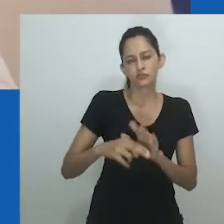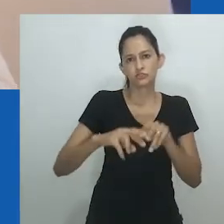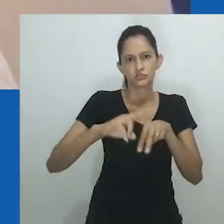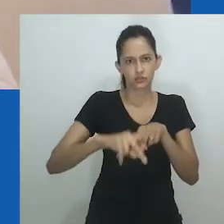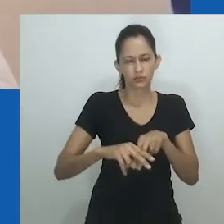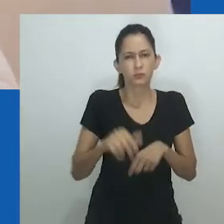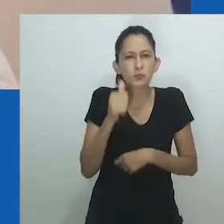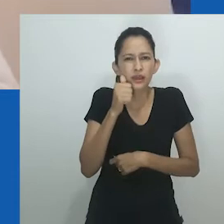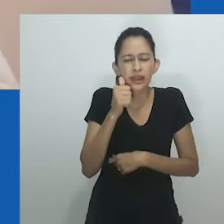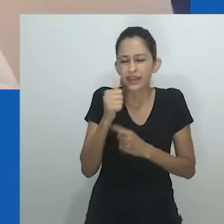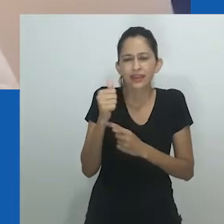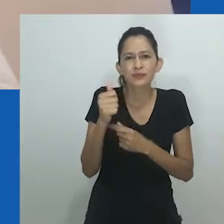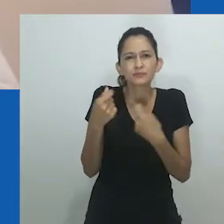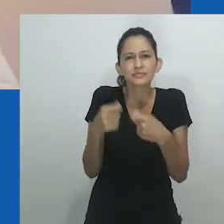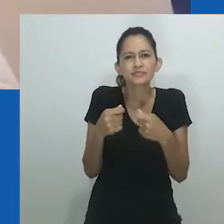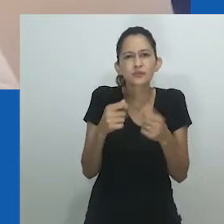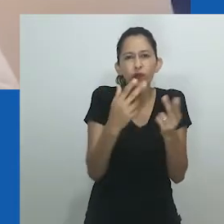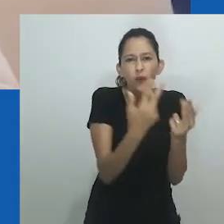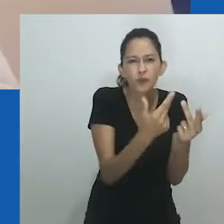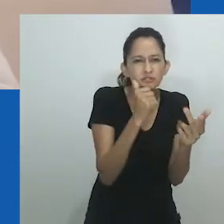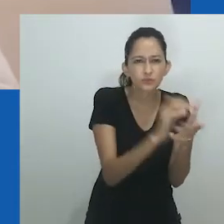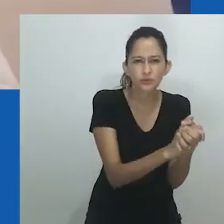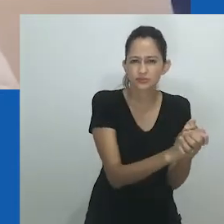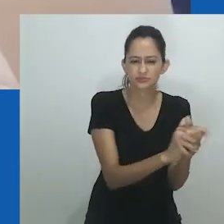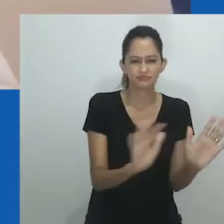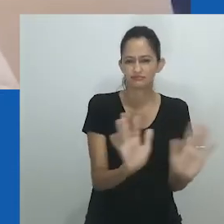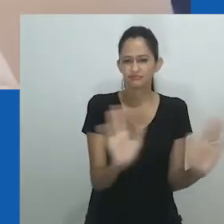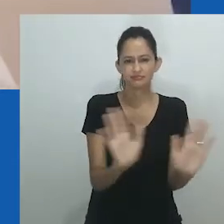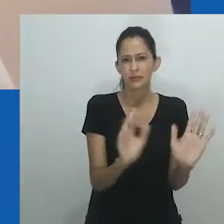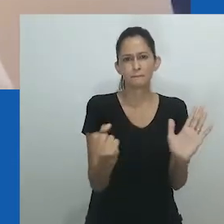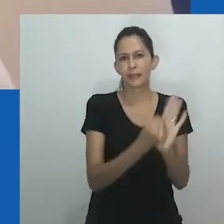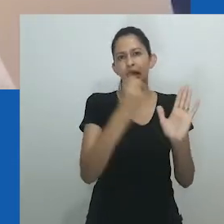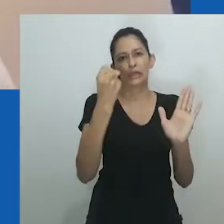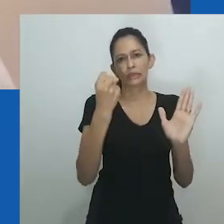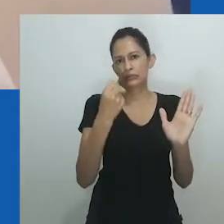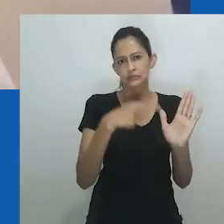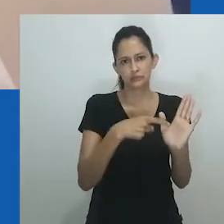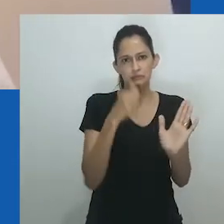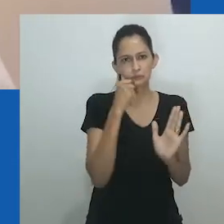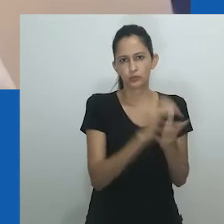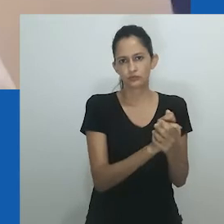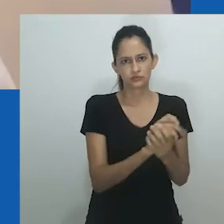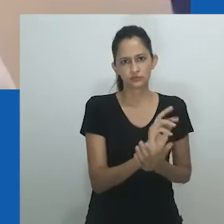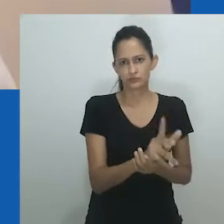Oyěwùmí sugere repensar a categoria ‘mulher’ em contextos africanos como uma categoria não-genereficada,